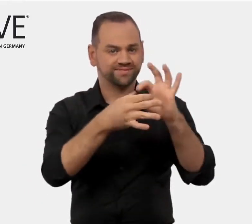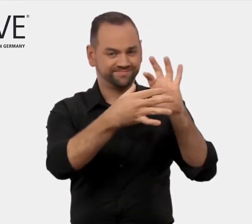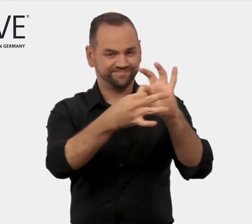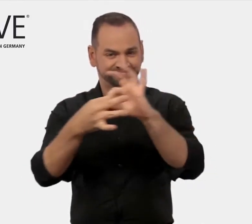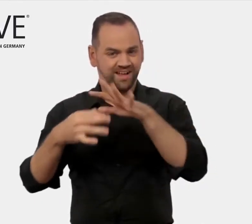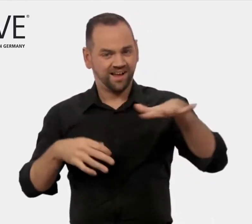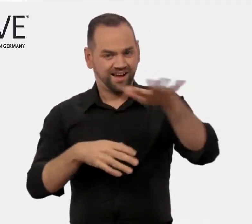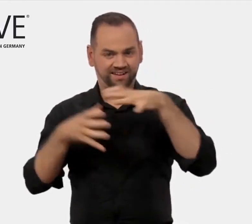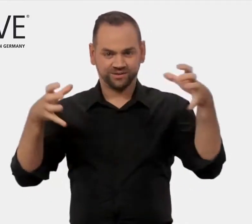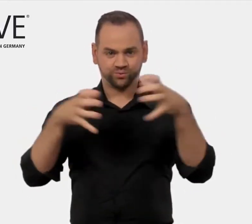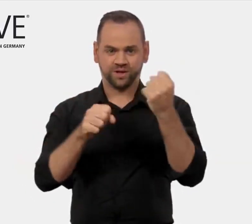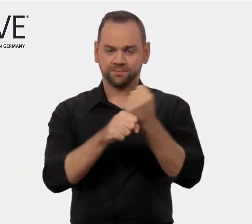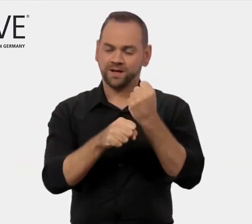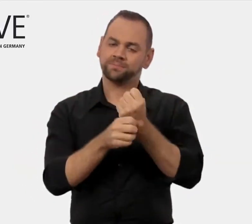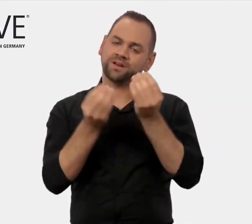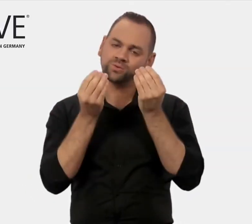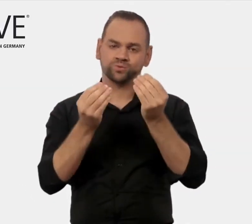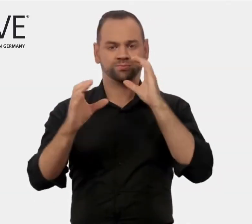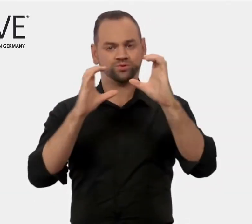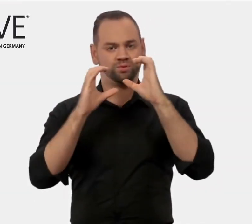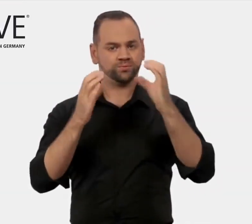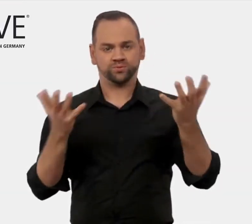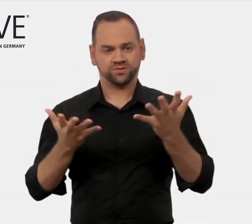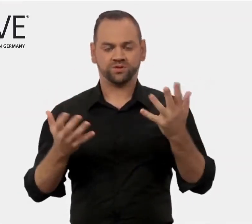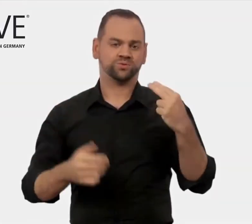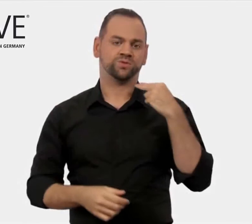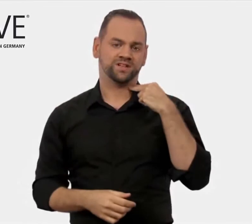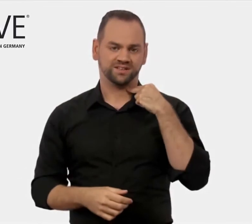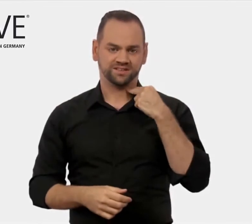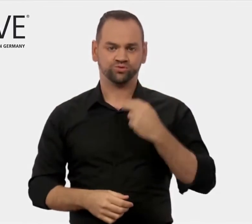In diesem Umfeld ist Englisch die geläufige gemeinsame Sprache.